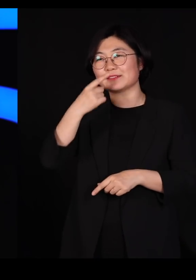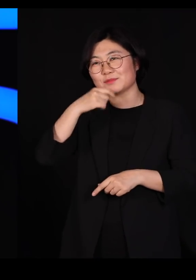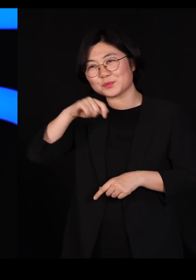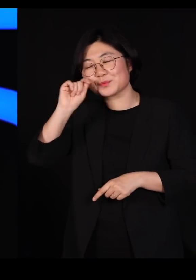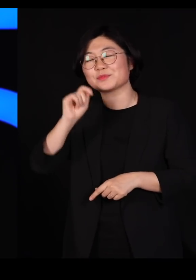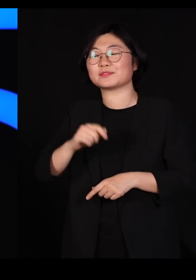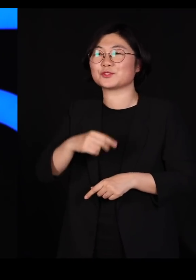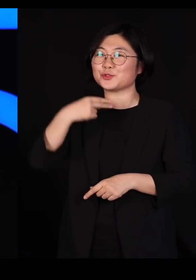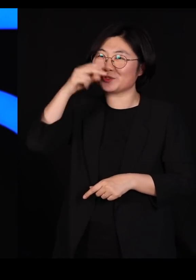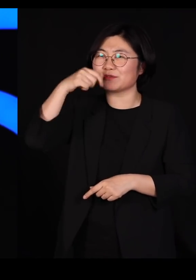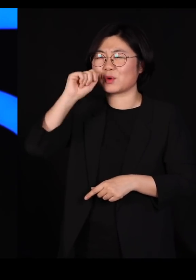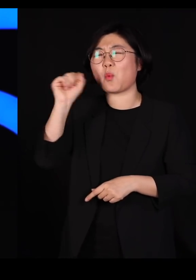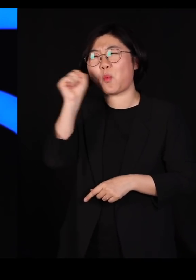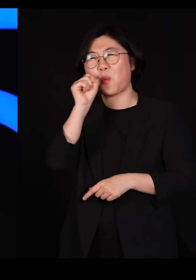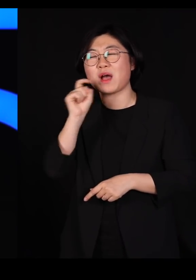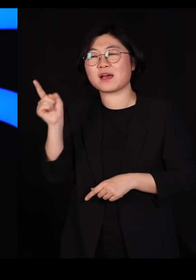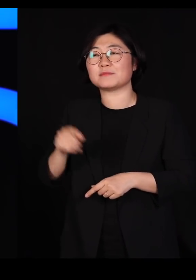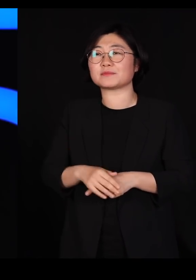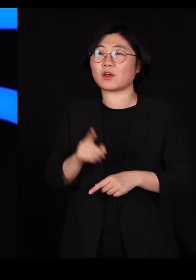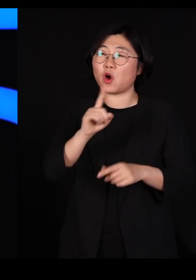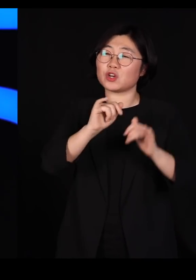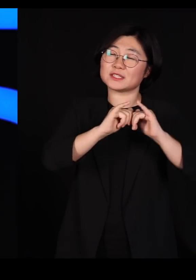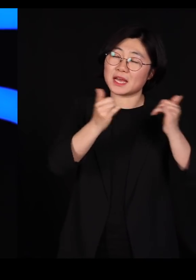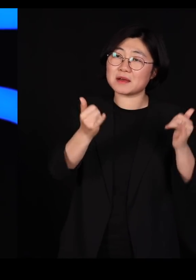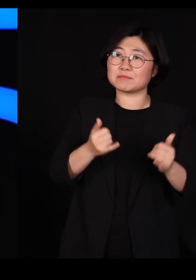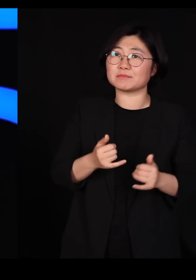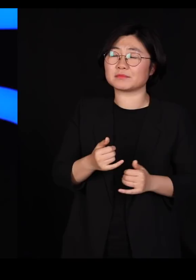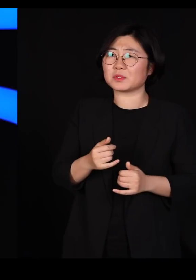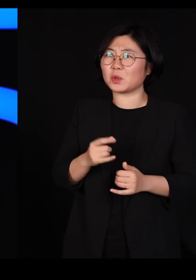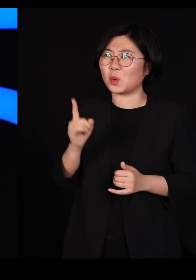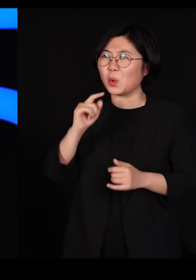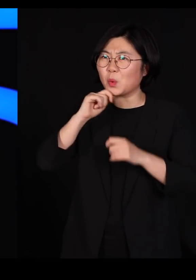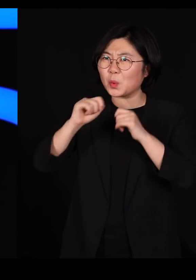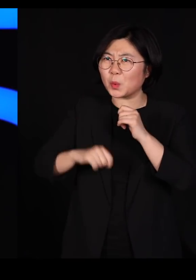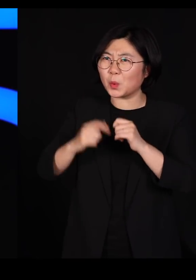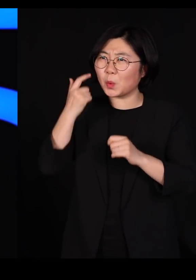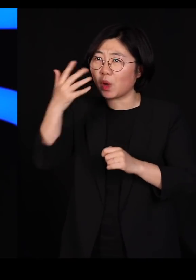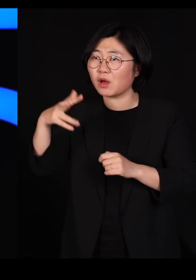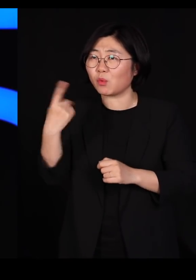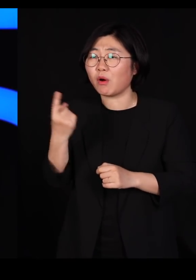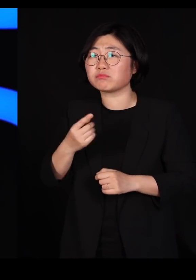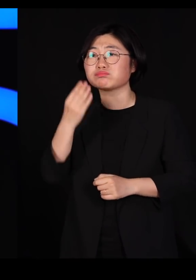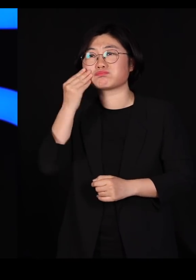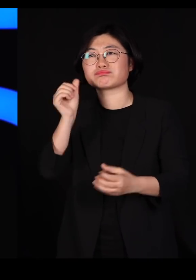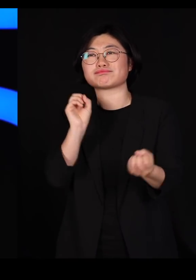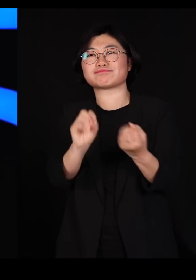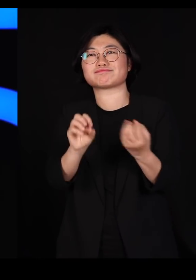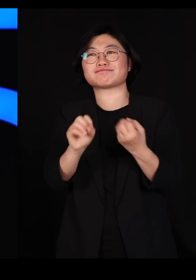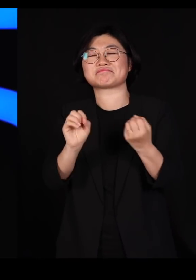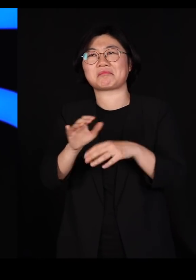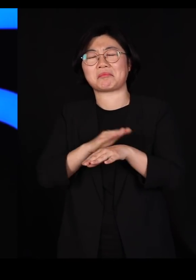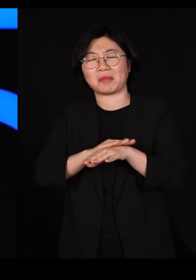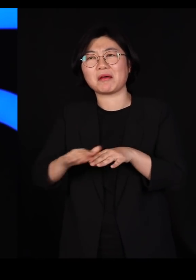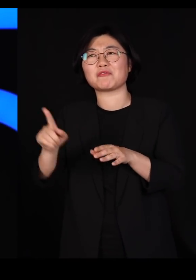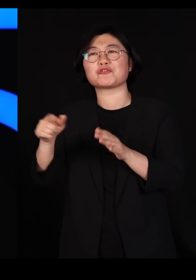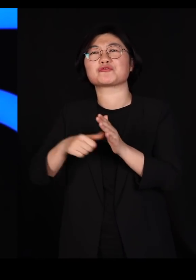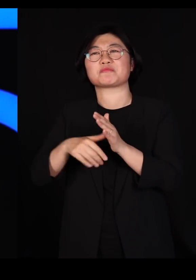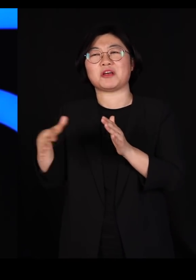그때 사람들이 질문을 하면 아무리 어려운 질문도 기가 막힌 답을 하신다는 거죠